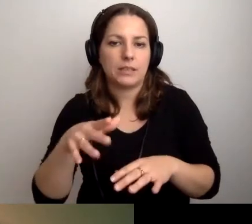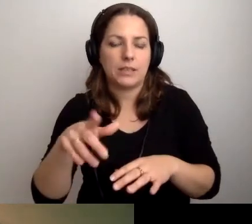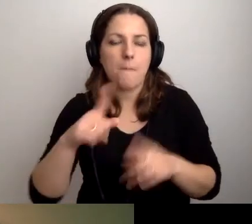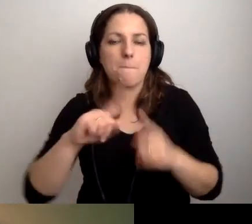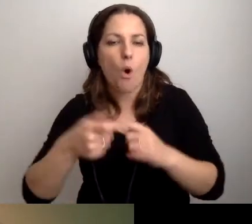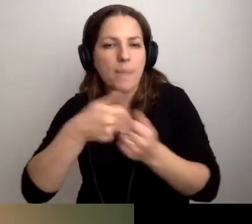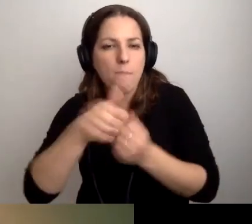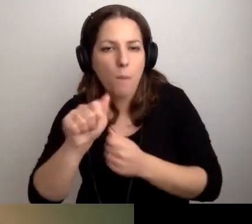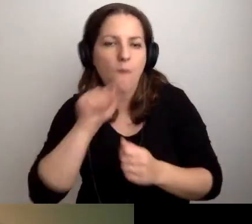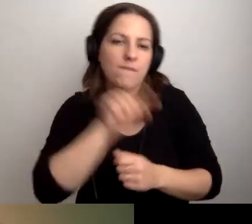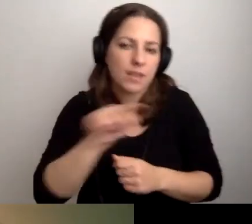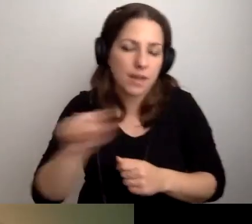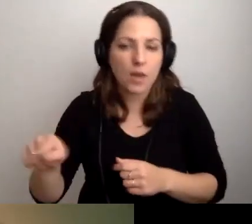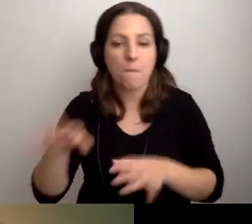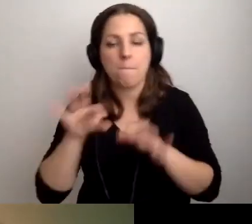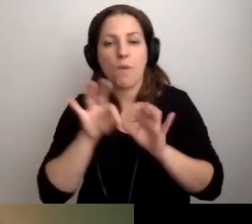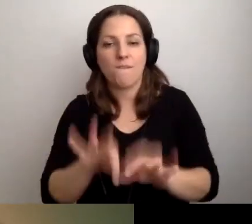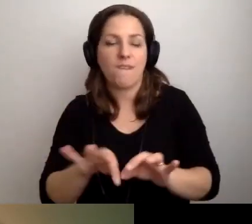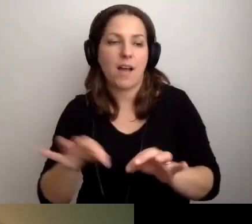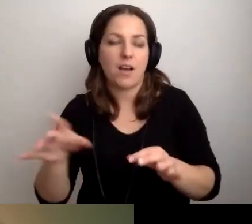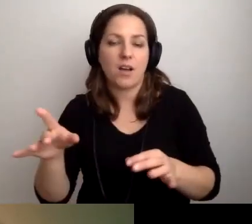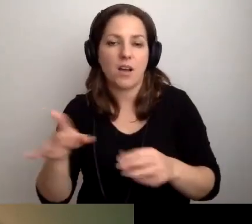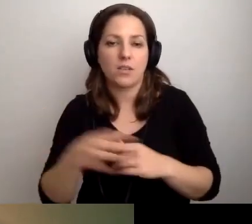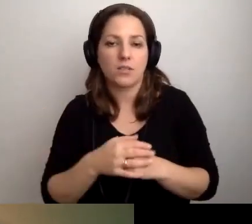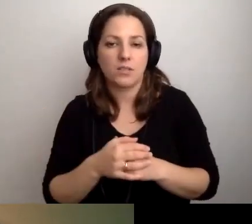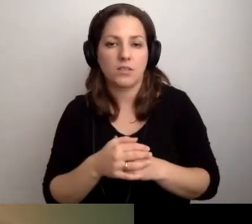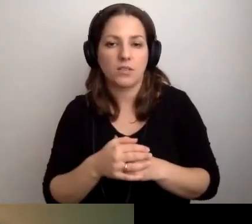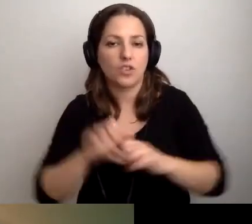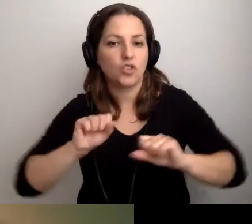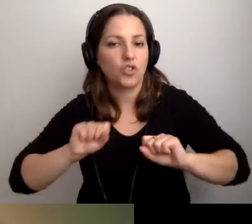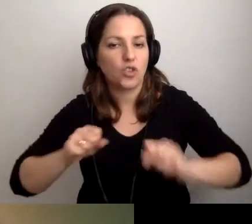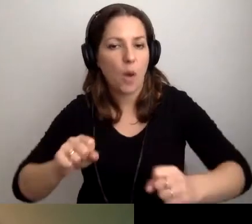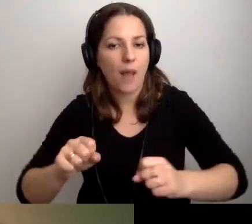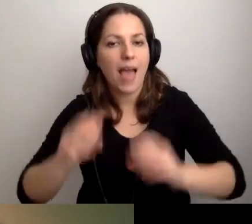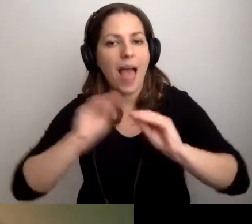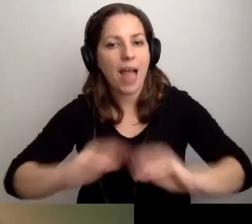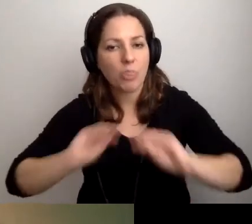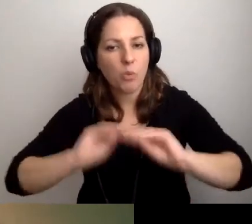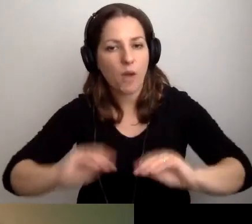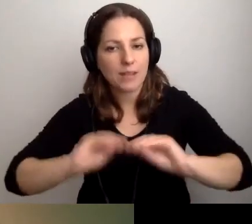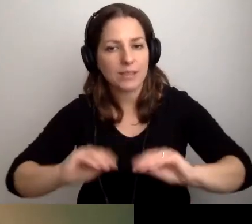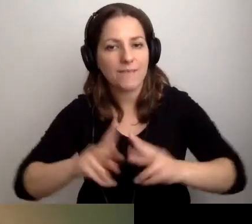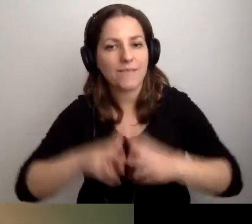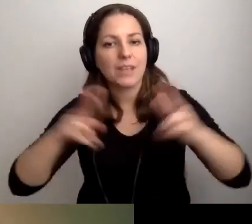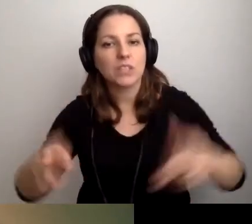Że prowadzi działalność edukacyjną w zakresie studiów doktoranckich